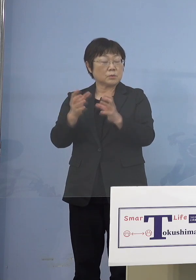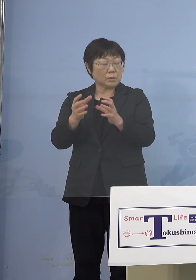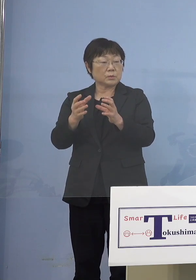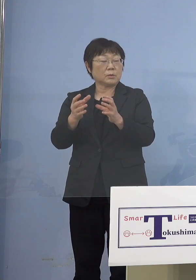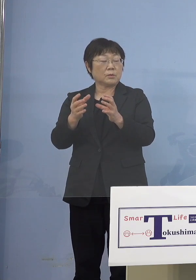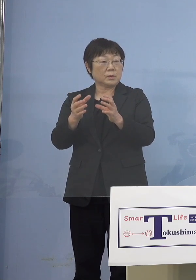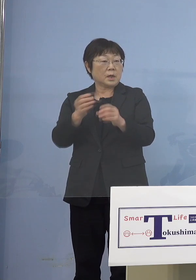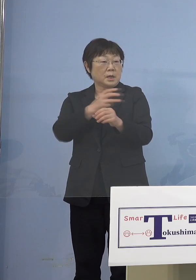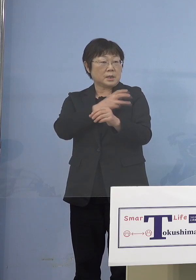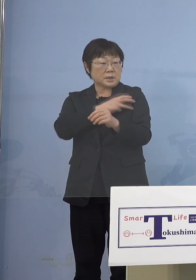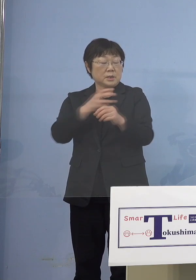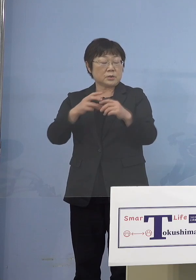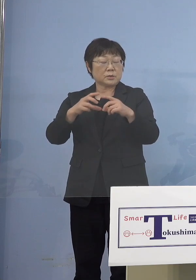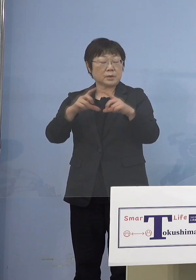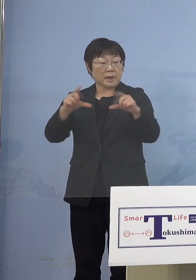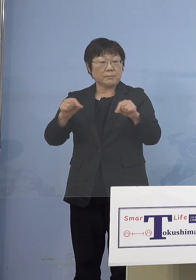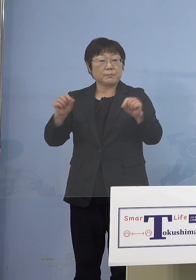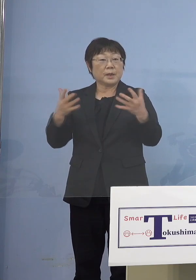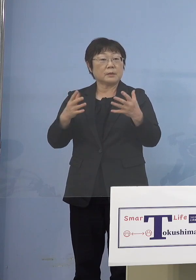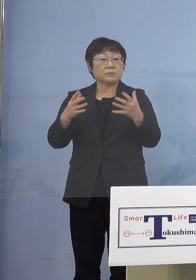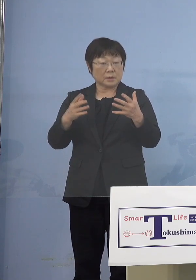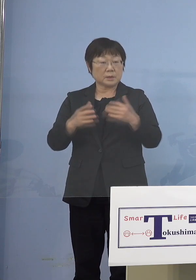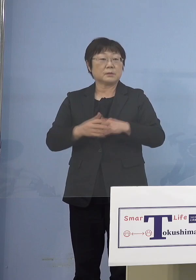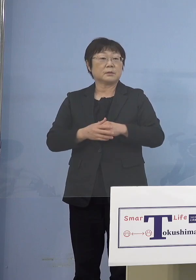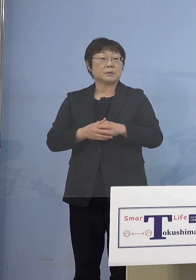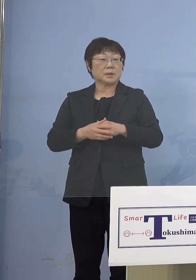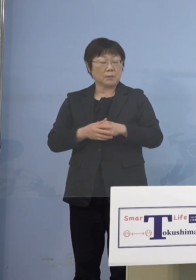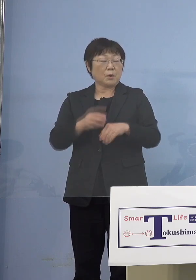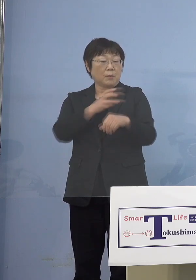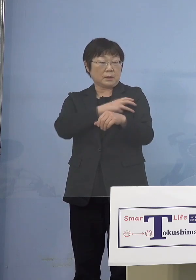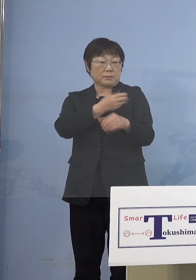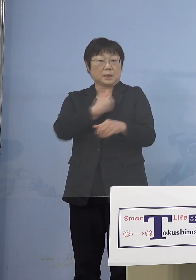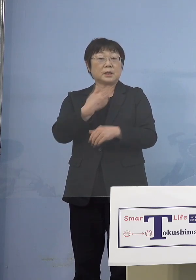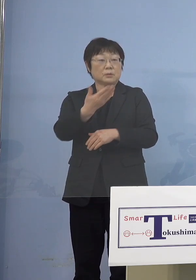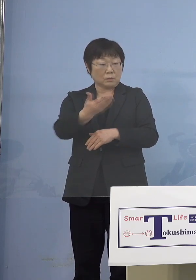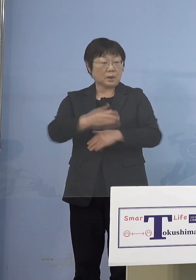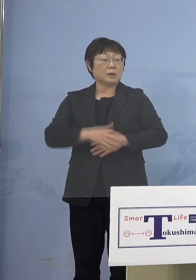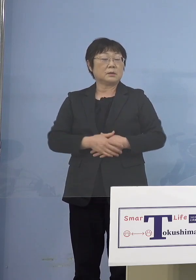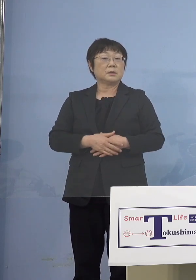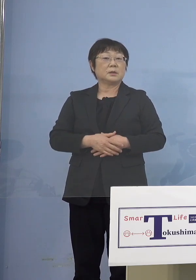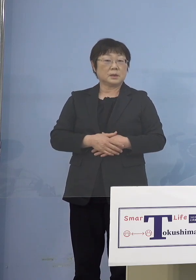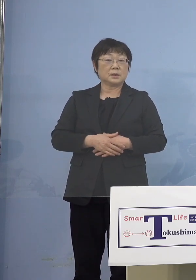接種券がなくても ワクチン接種ができる （知事） そうです、ただし施設を通じて